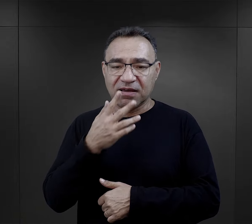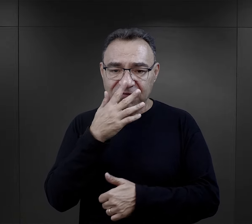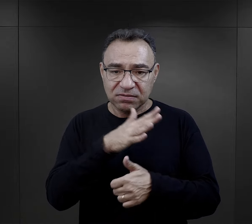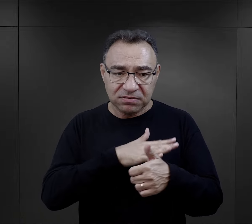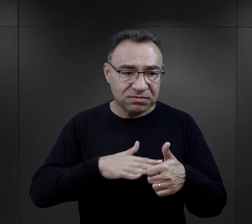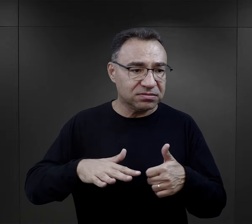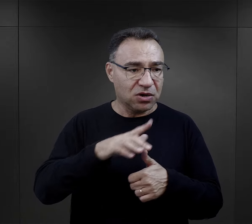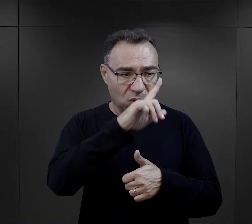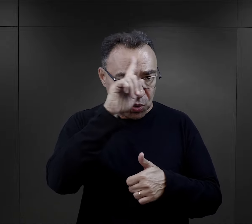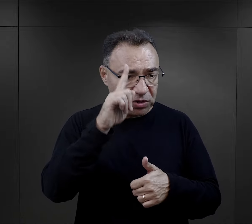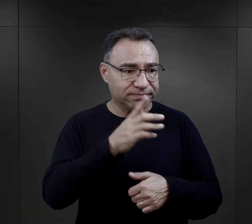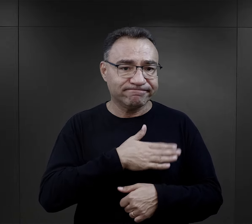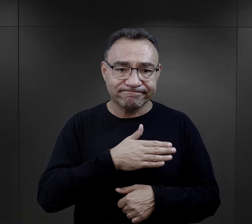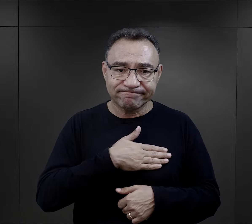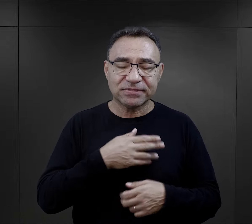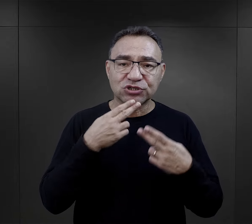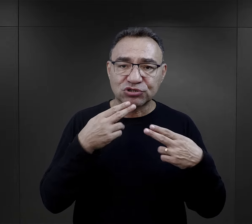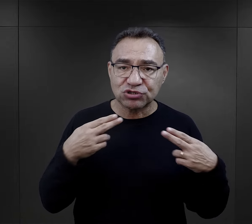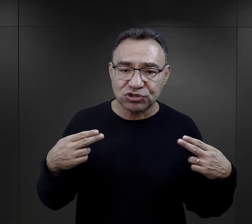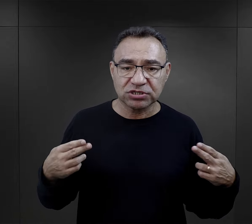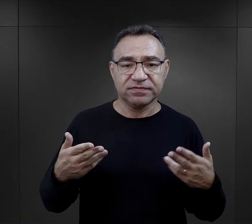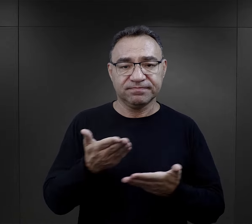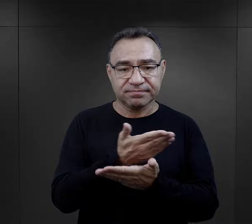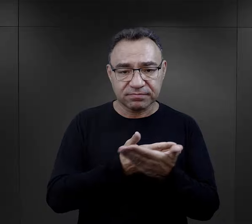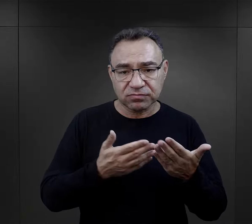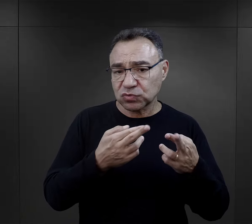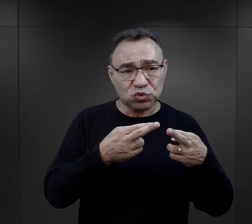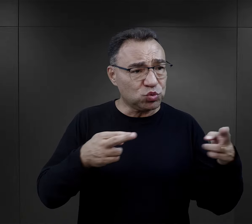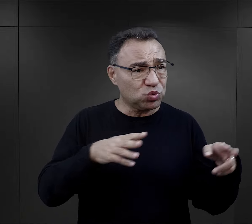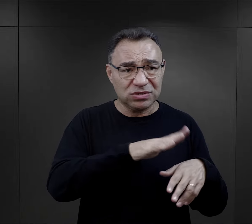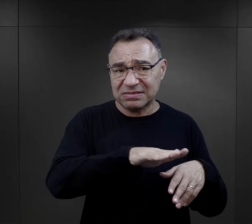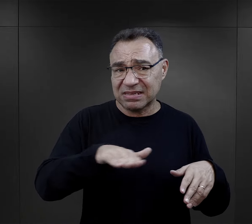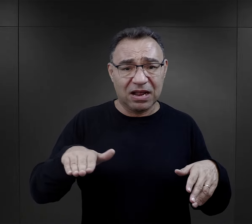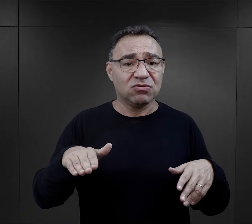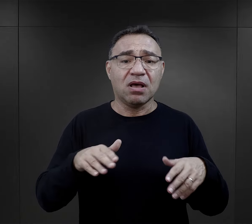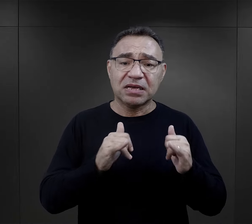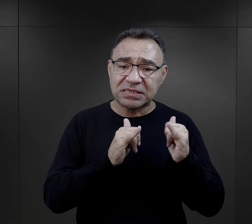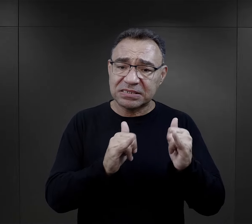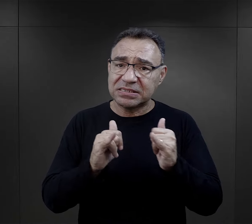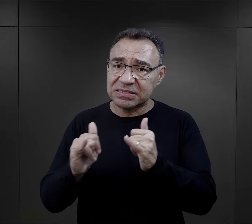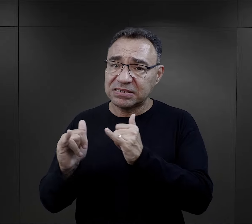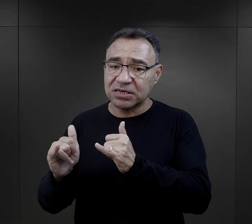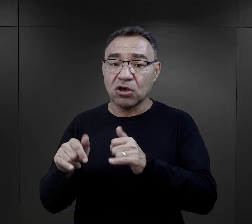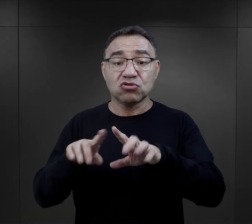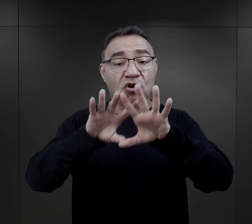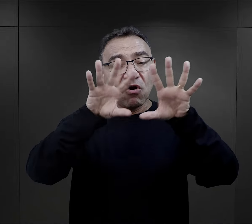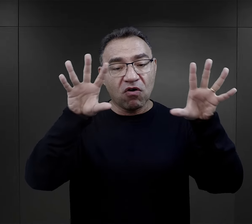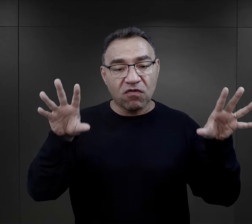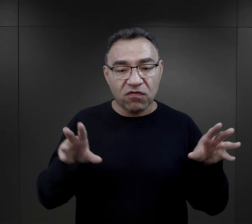że miał w swoim otoczeniu właśnie takich ludzi życzliwych, często różnych narodowości,